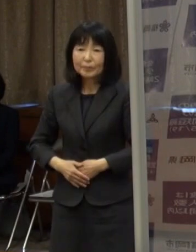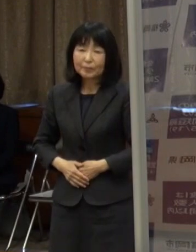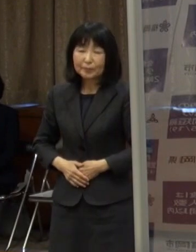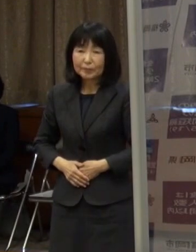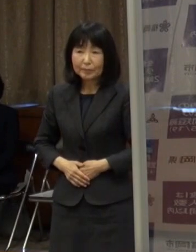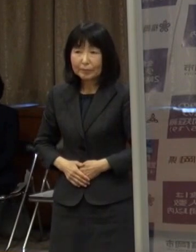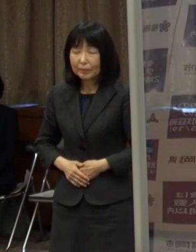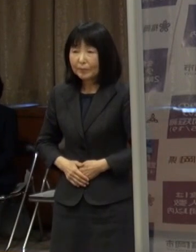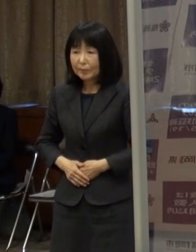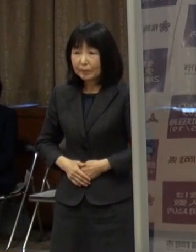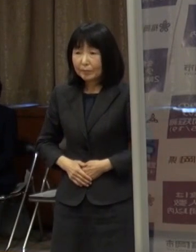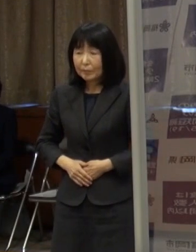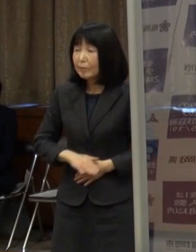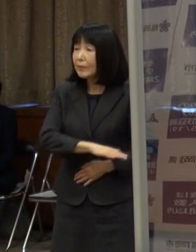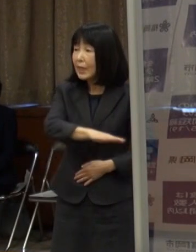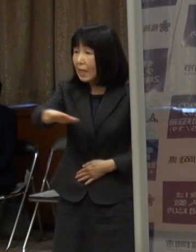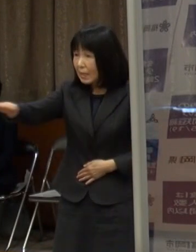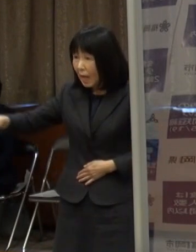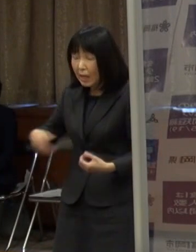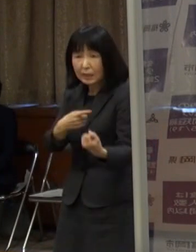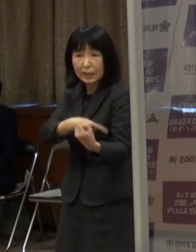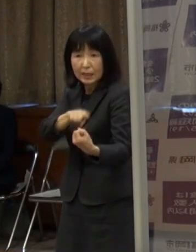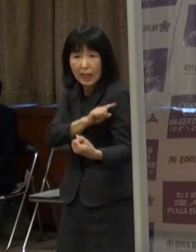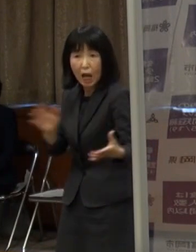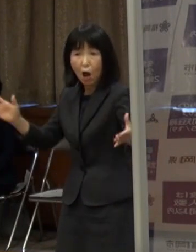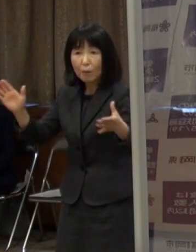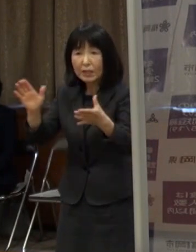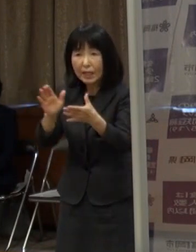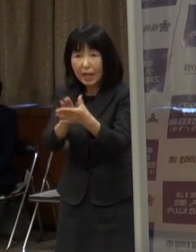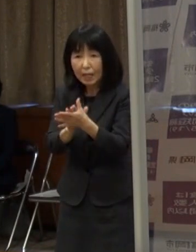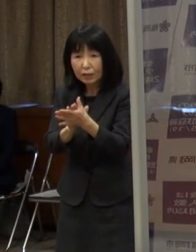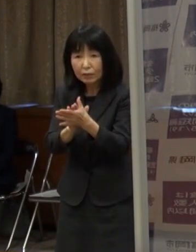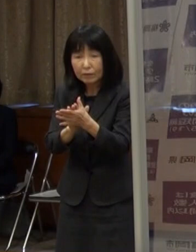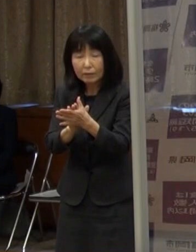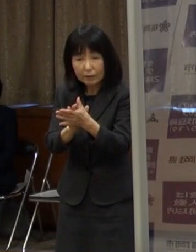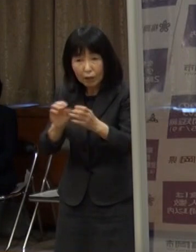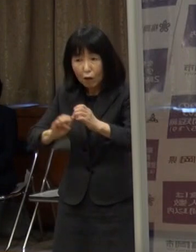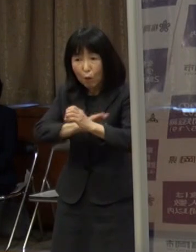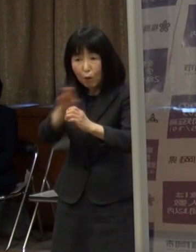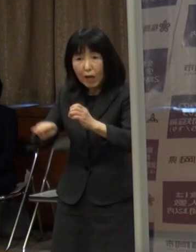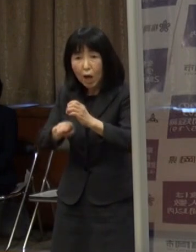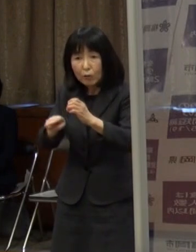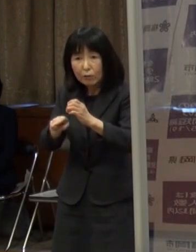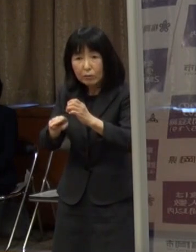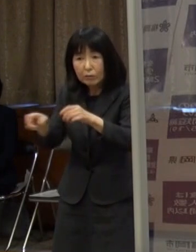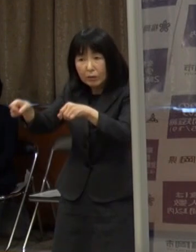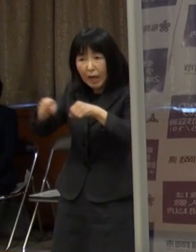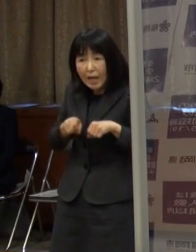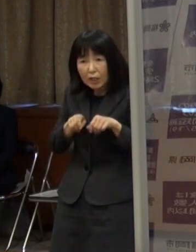（知事）皆さん 力を合わせてこの新型コロナの感染拡大を防ぎましょう